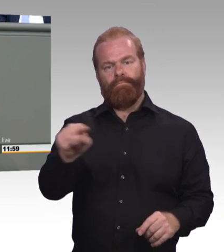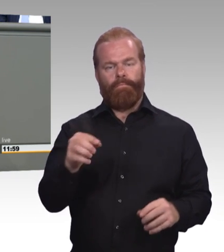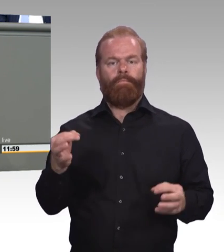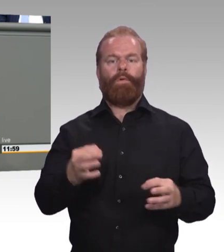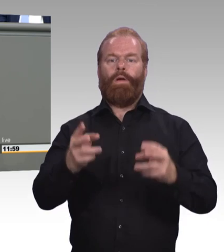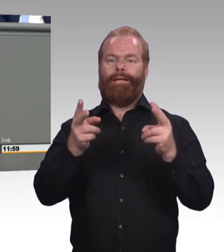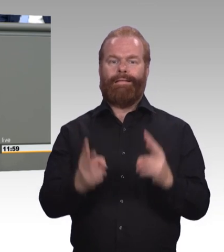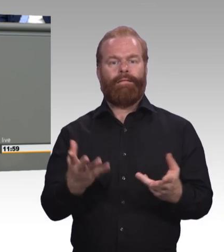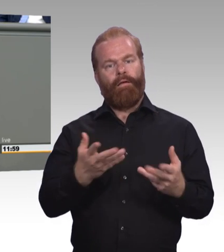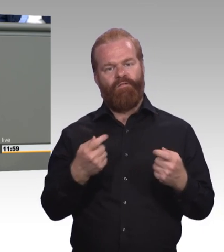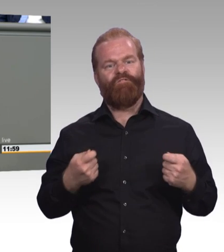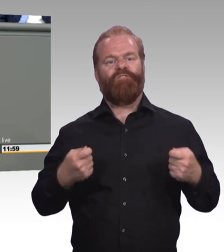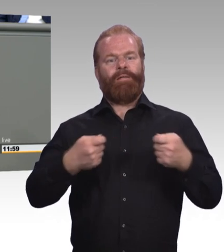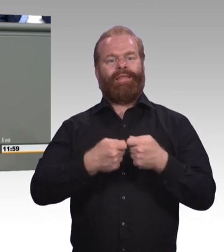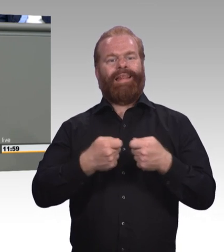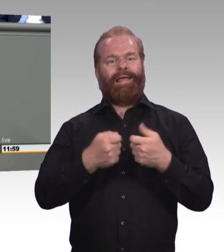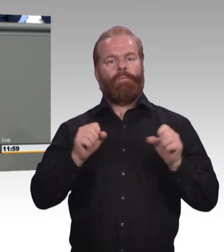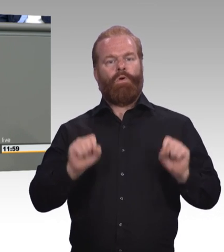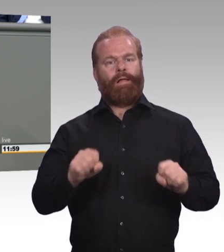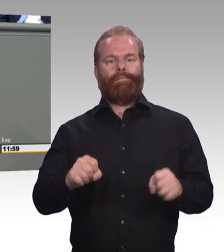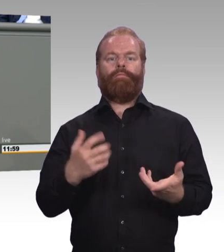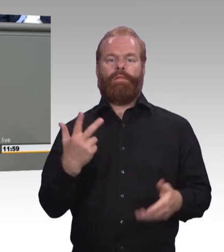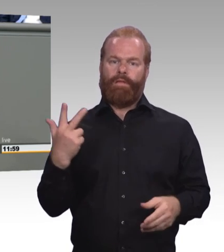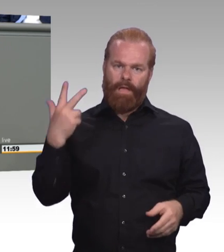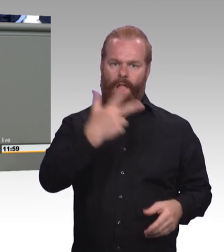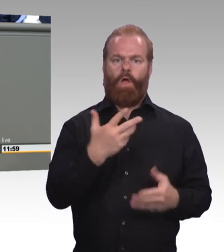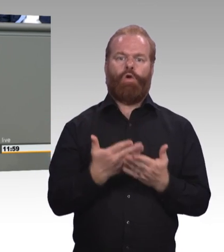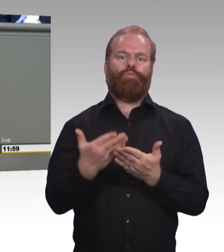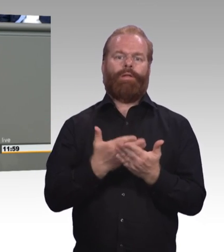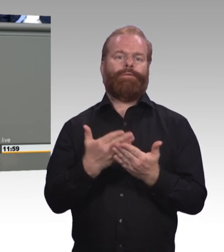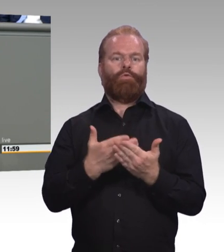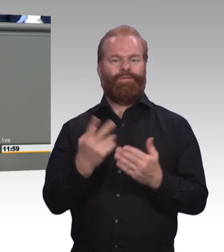was die AfD hier vorschlägt. (Beifall) Und Punkt drei: